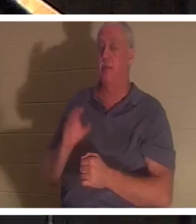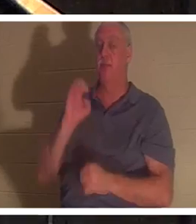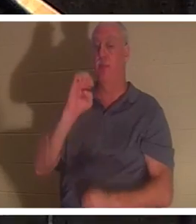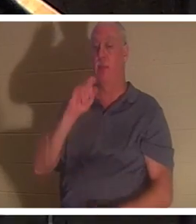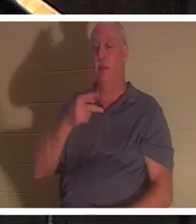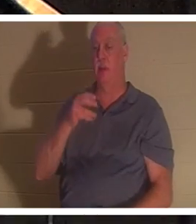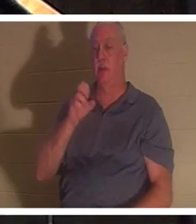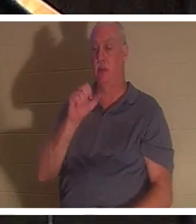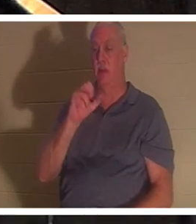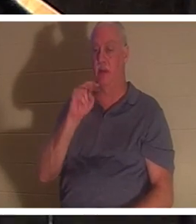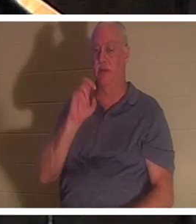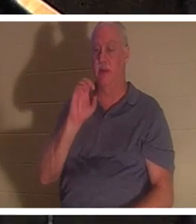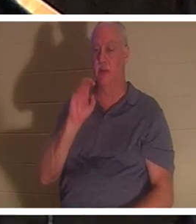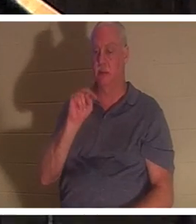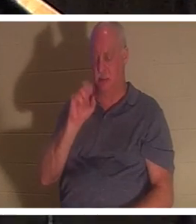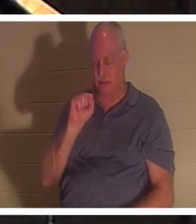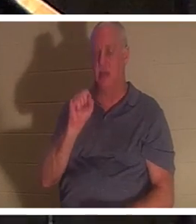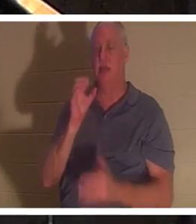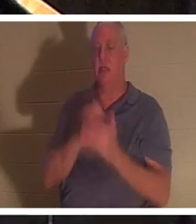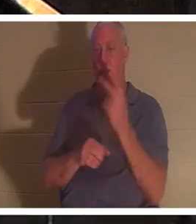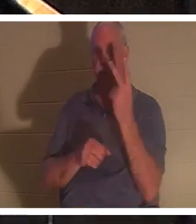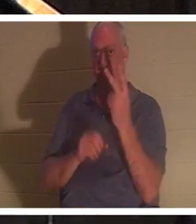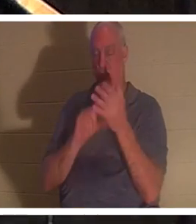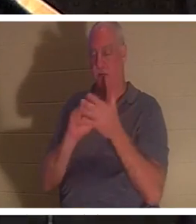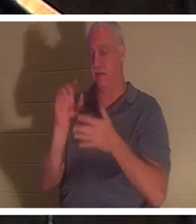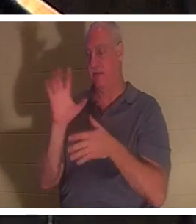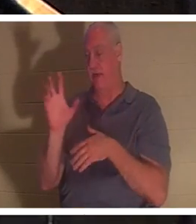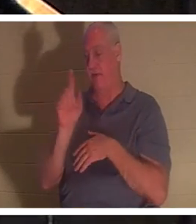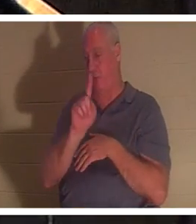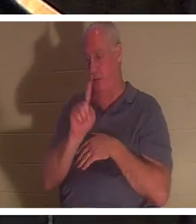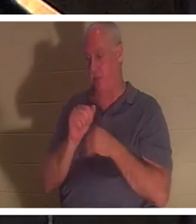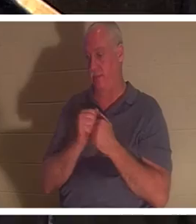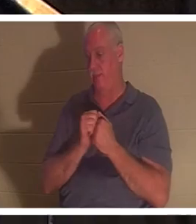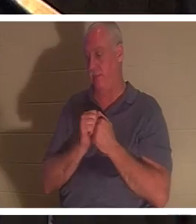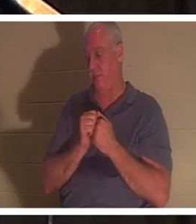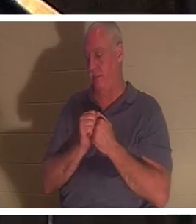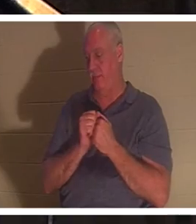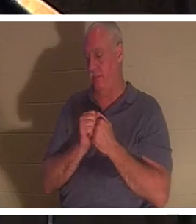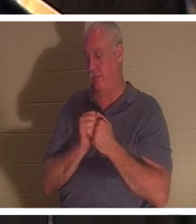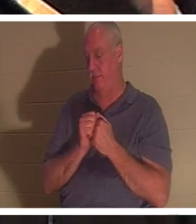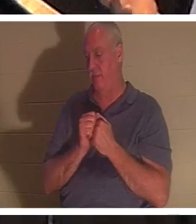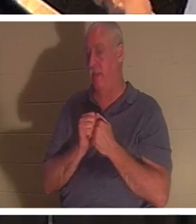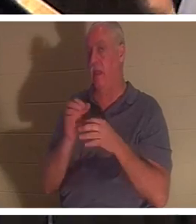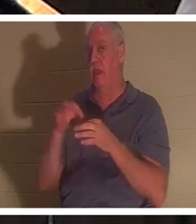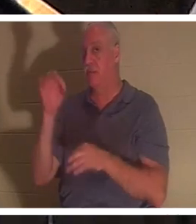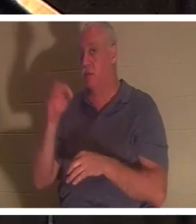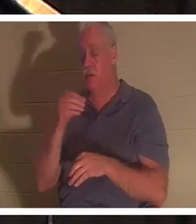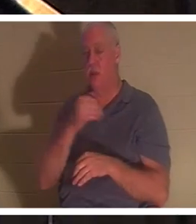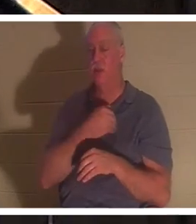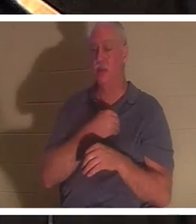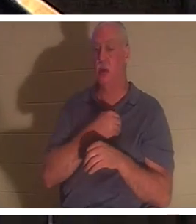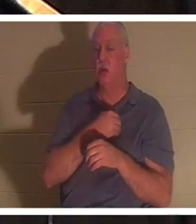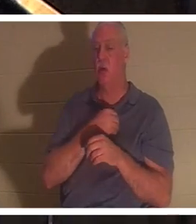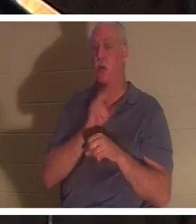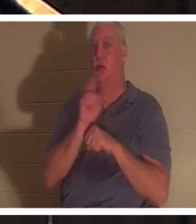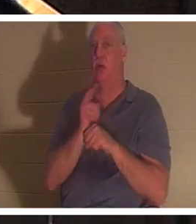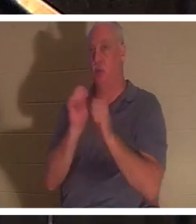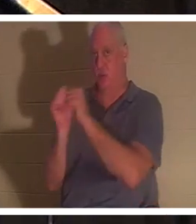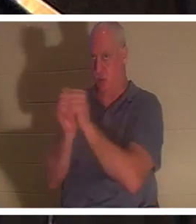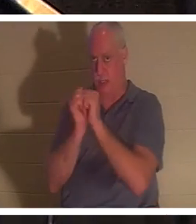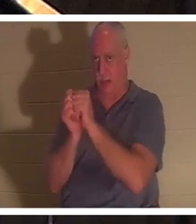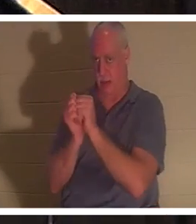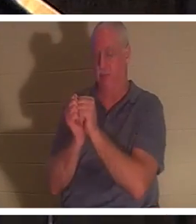1 et verset 5 en parlent. L'esprit et l'âme sont utilisés de manière interchangeable dans les Écritures. Et dans